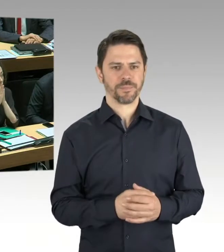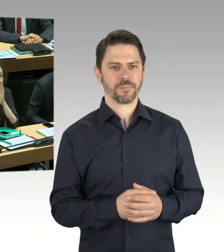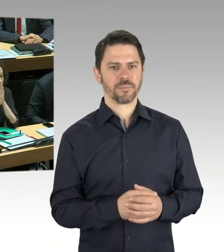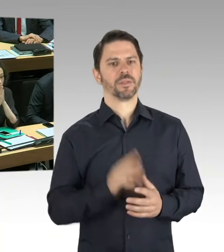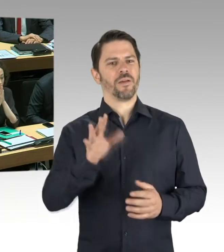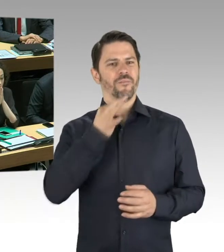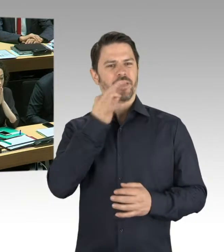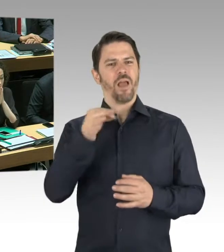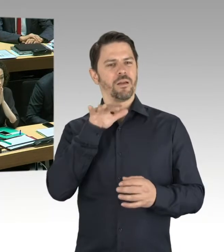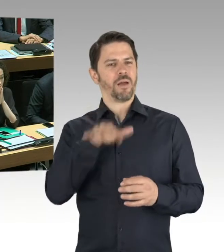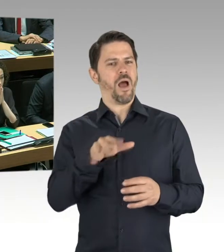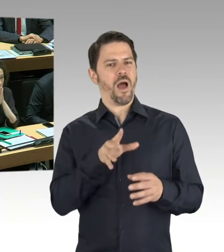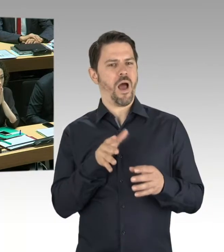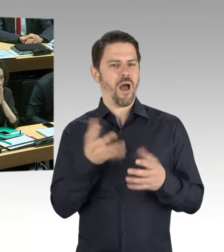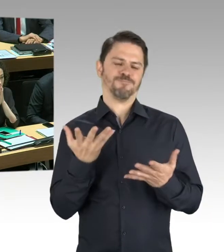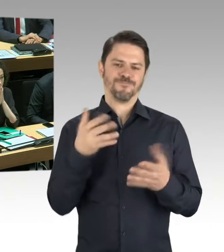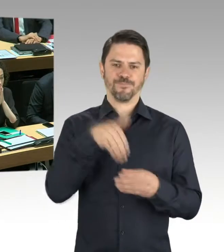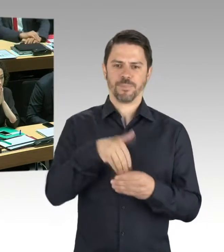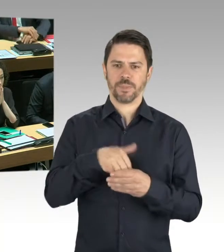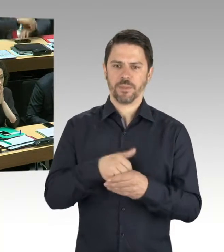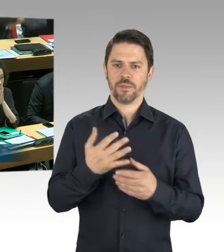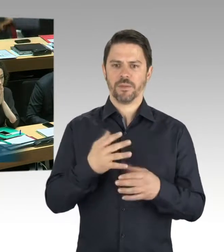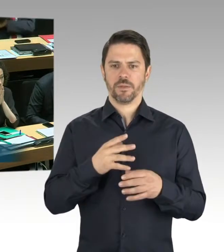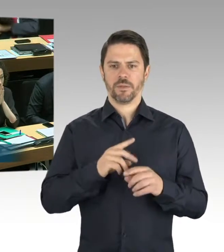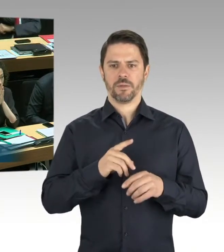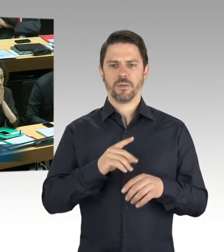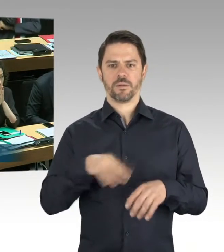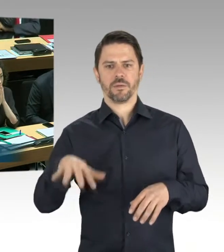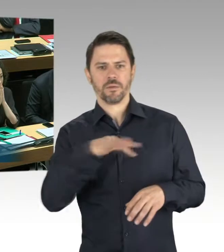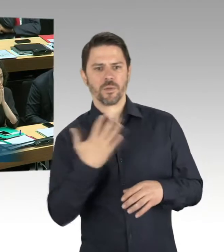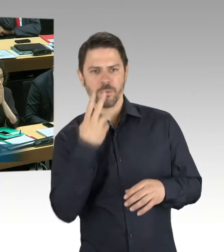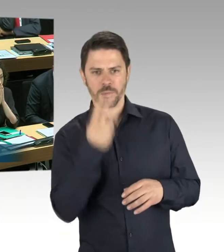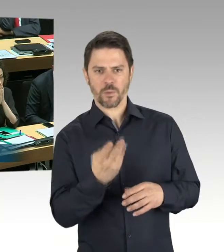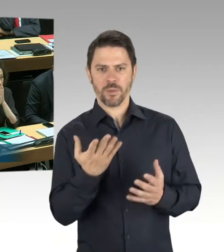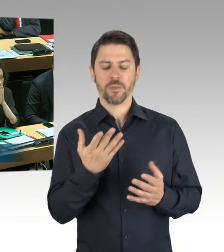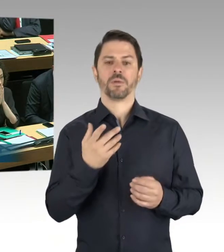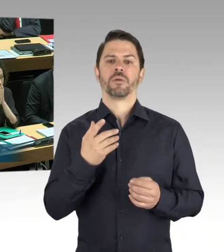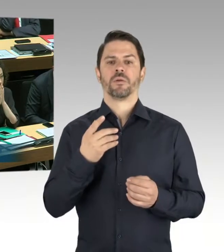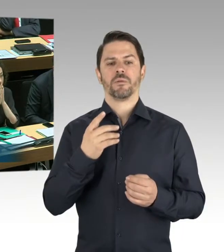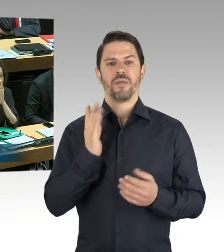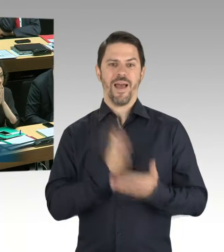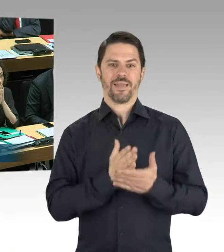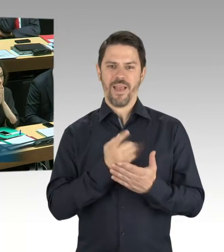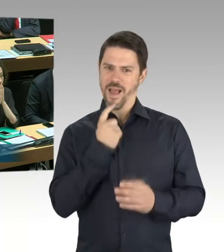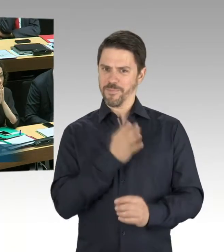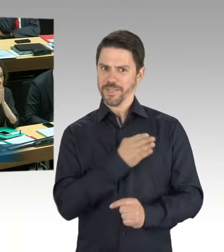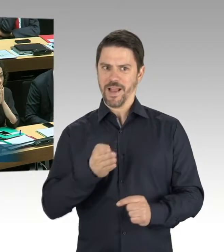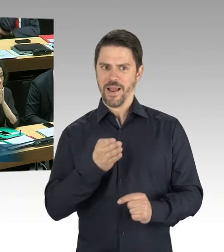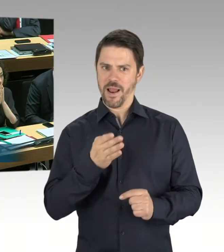dass im Zuge geplanter Sanierungsarbeiten für die Berlinische Galerie, da sollte eine energetische Sanierung stattfinden,